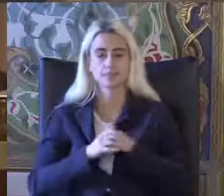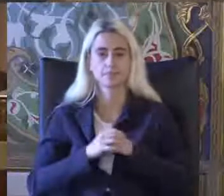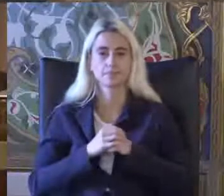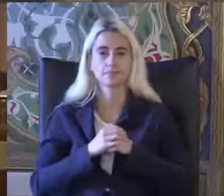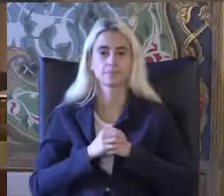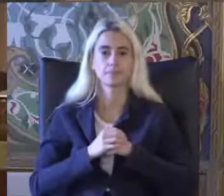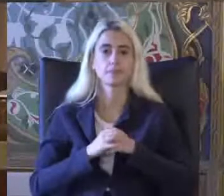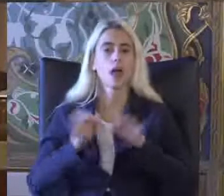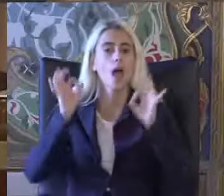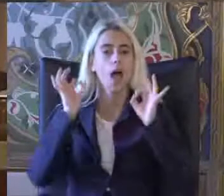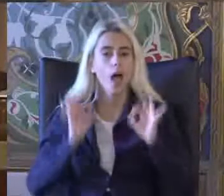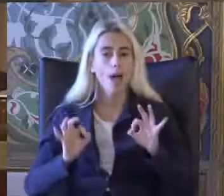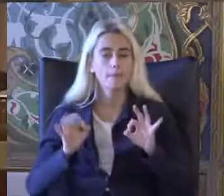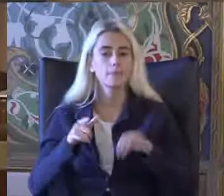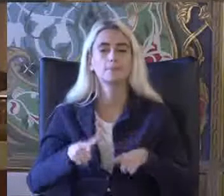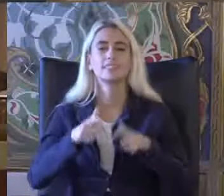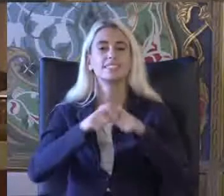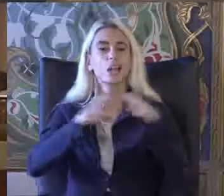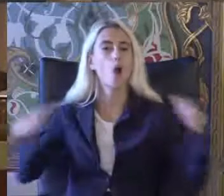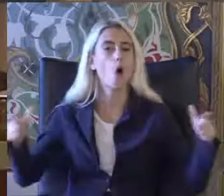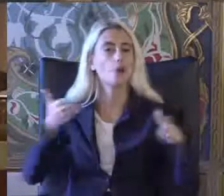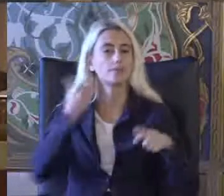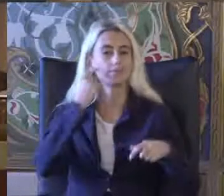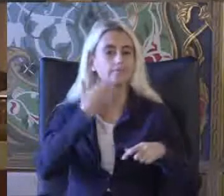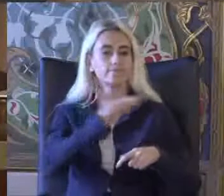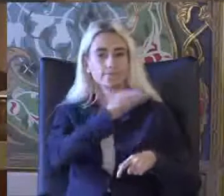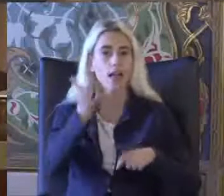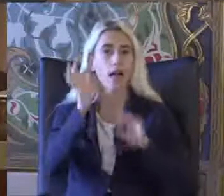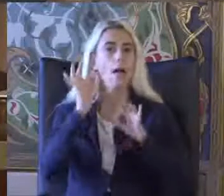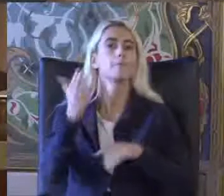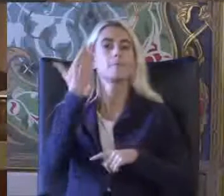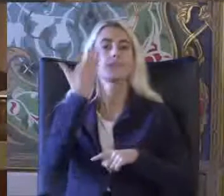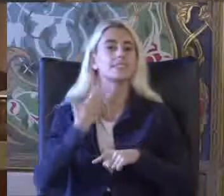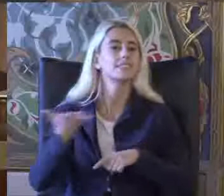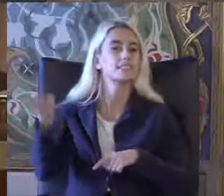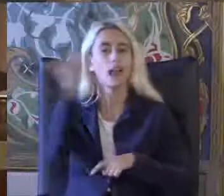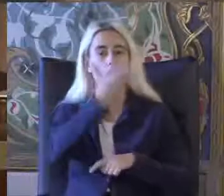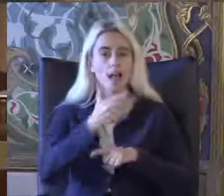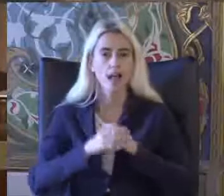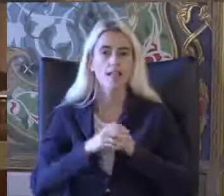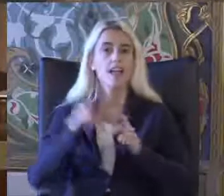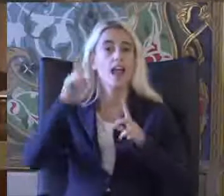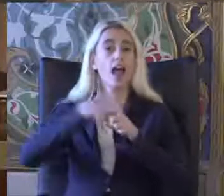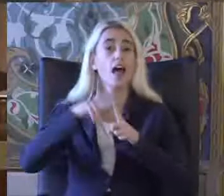Hem salonumuzda bulunan Hem ekranları başında Katılımlarıyla